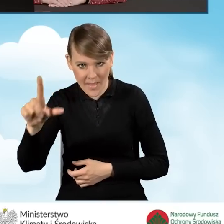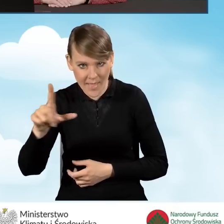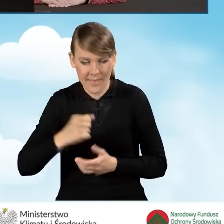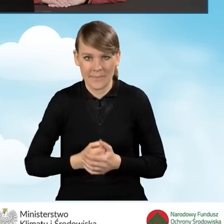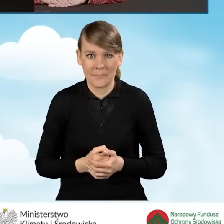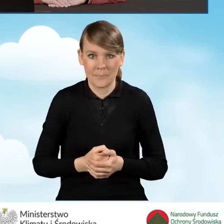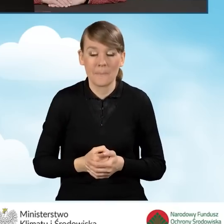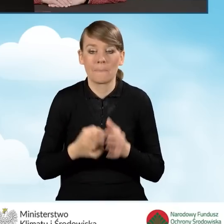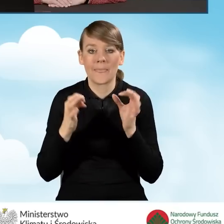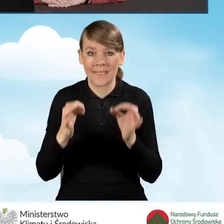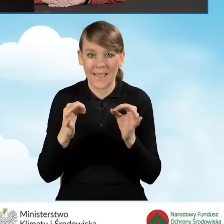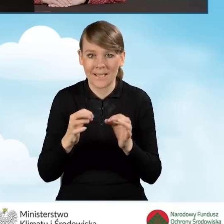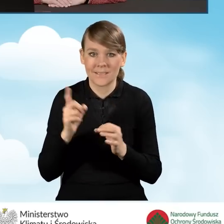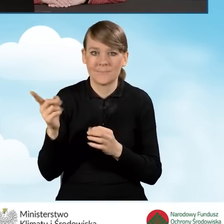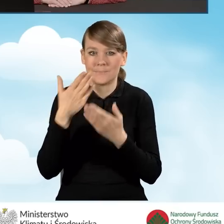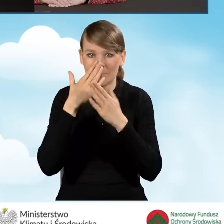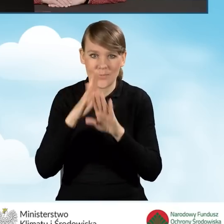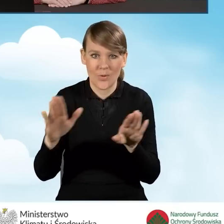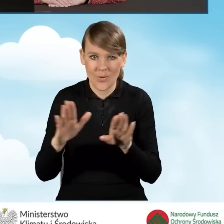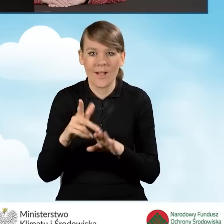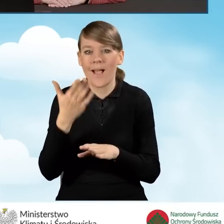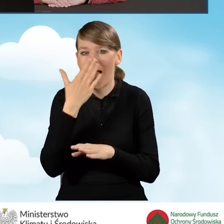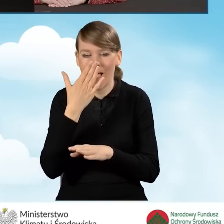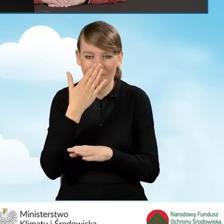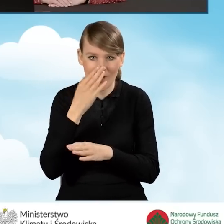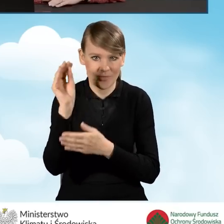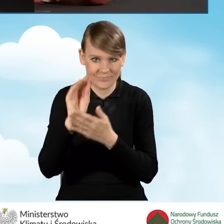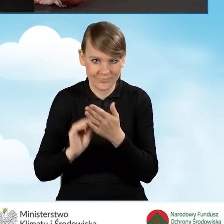I w tej chwili przejdziemy do generatora wniosku o dofinansowanie.